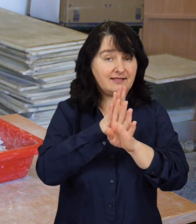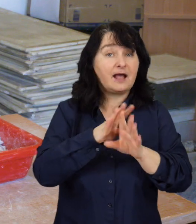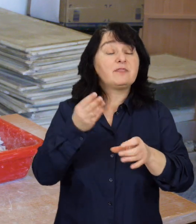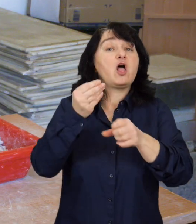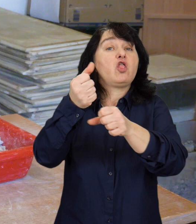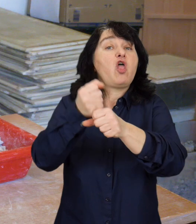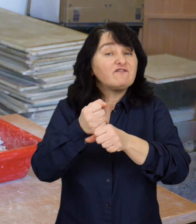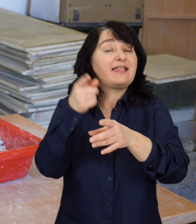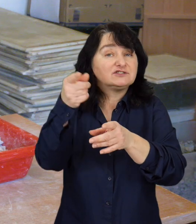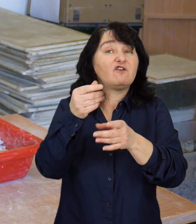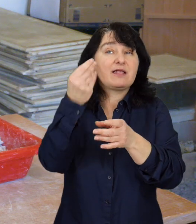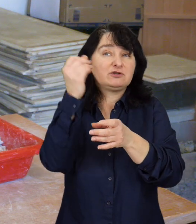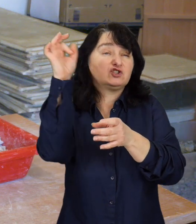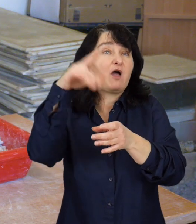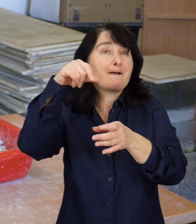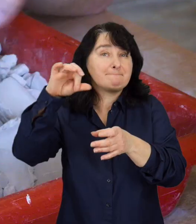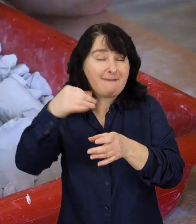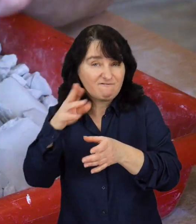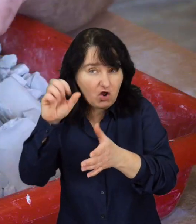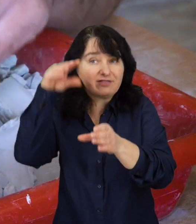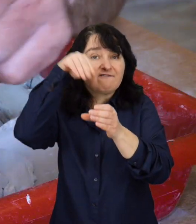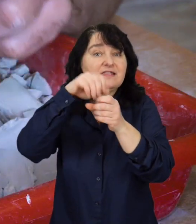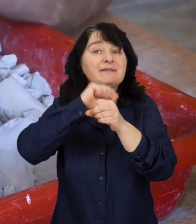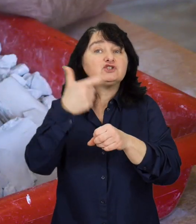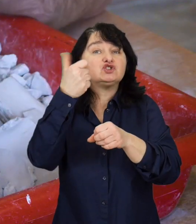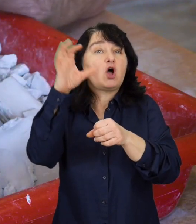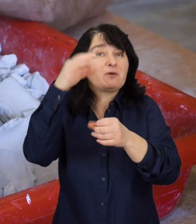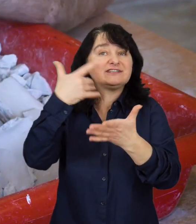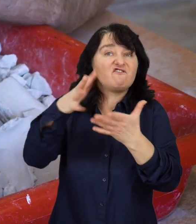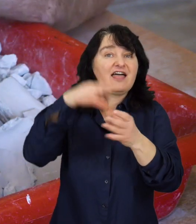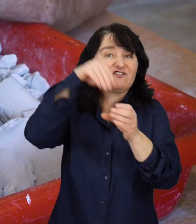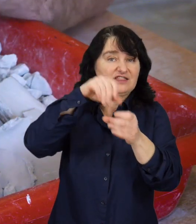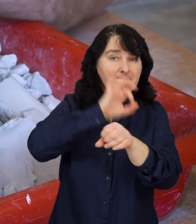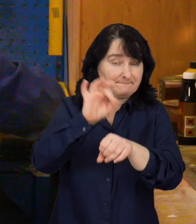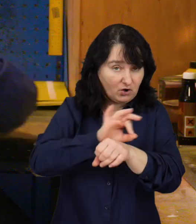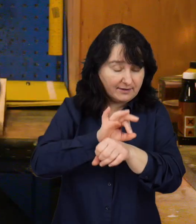Dofinansowanie projektów ze środków PFRON może obejmować 100% kosztów kwalifikowanych.